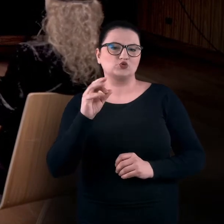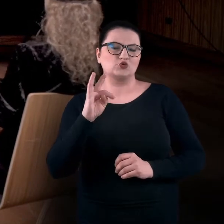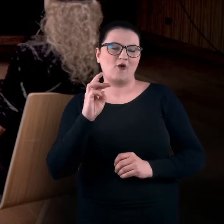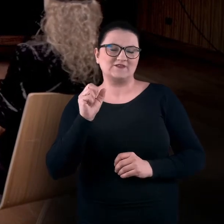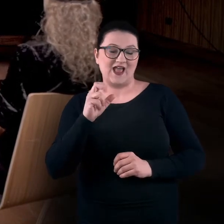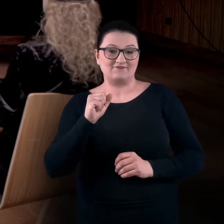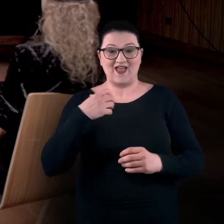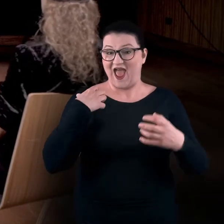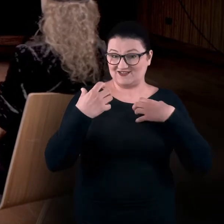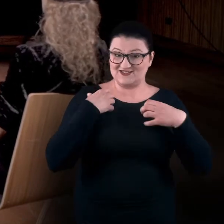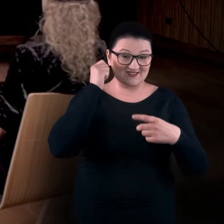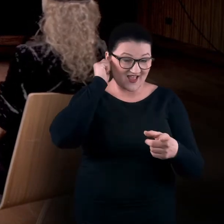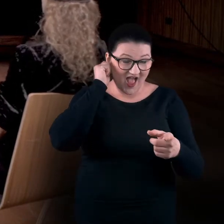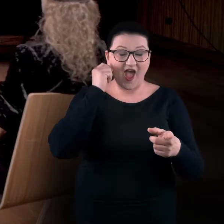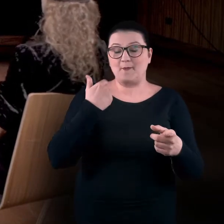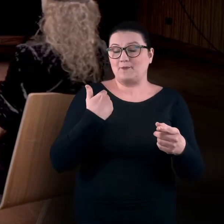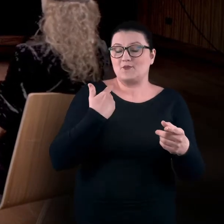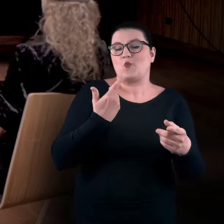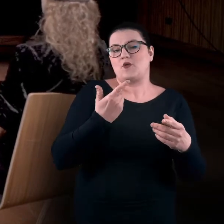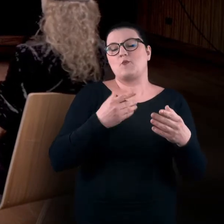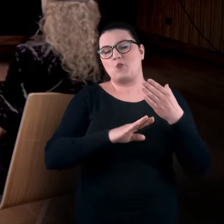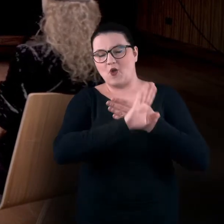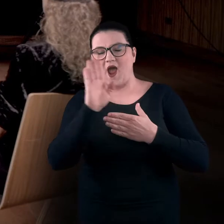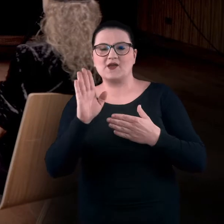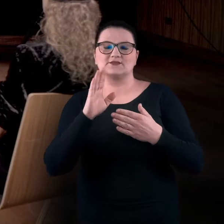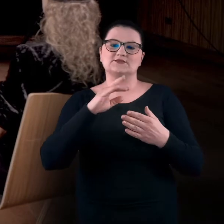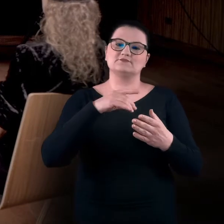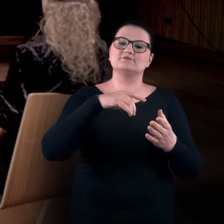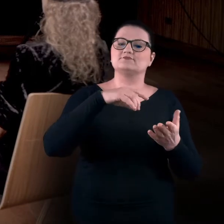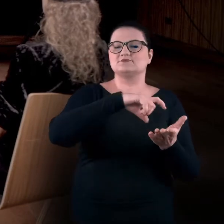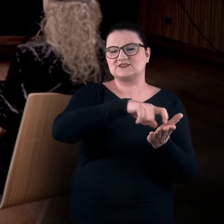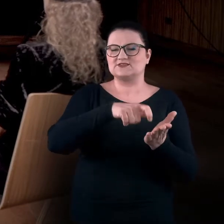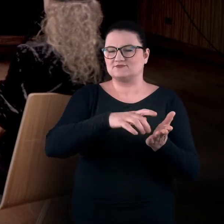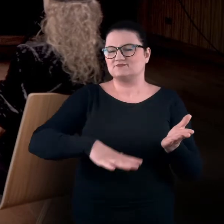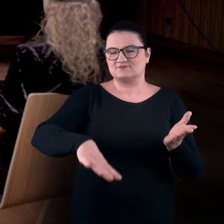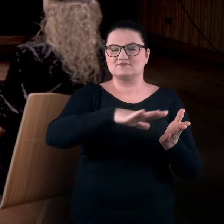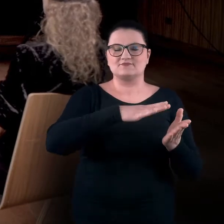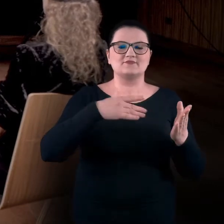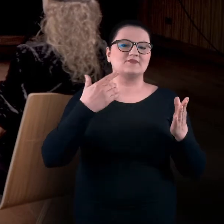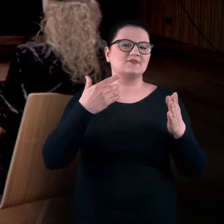Jej prace były pokazywane lub są pokazywane w Centrum Kultury Zamek w Poznaniu są dla nas pretekstem do tego,